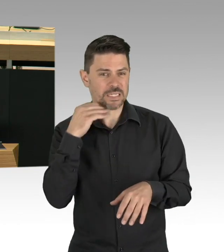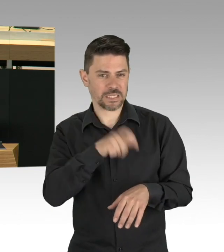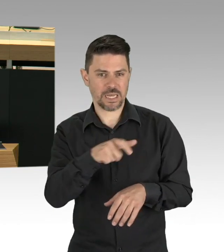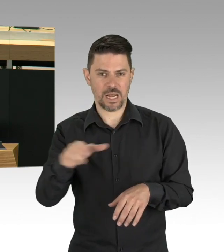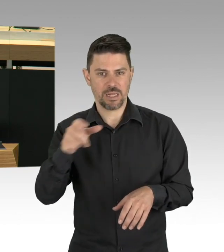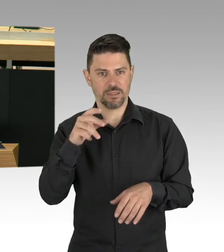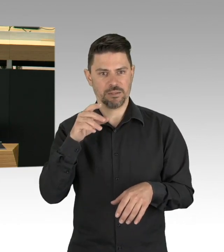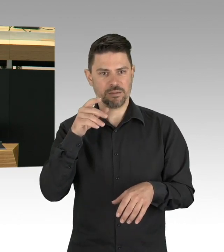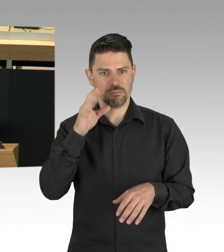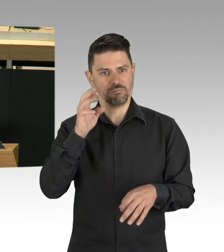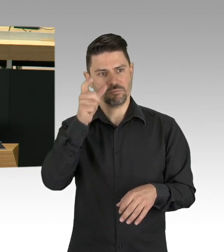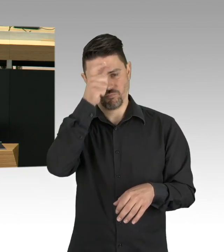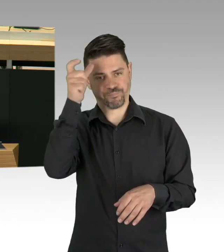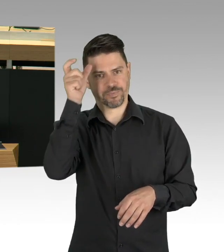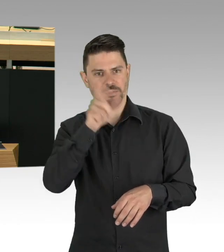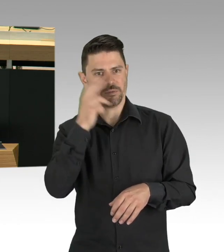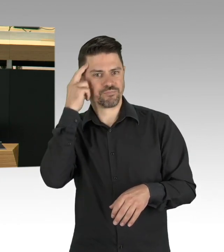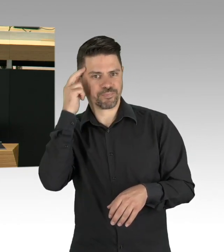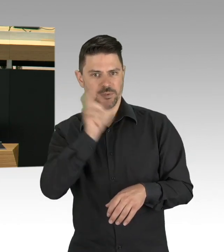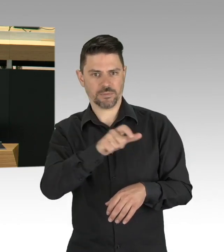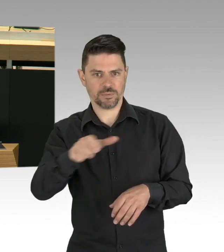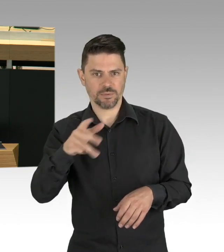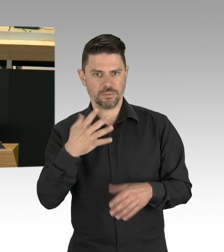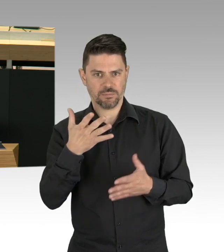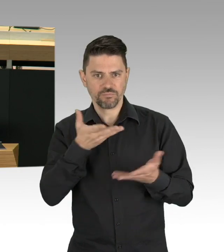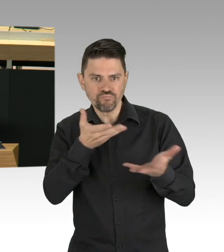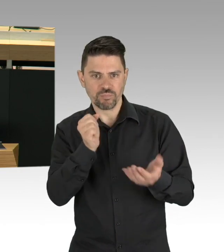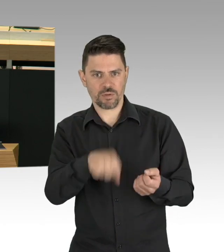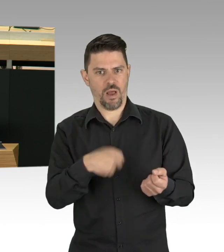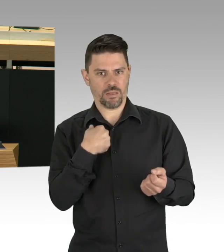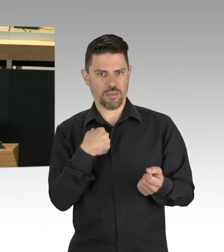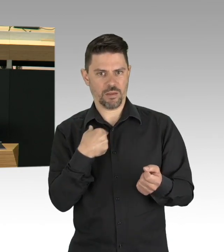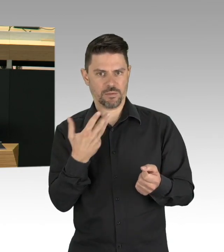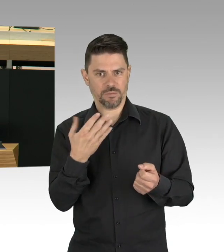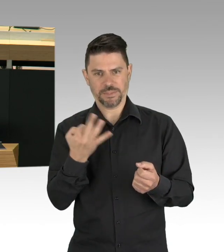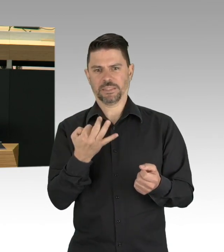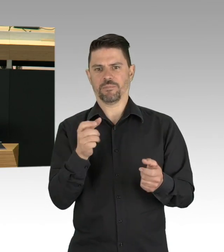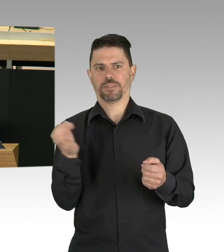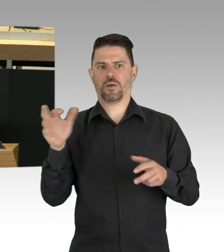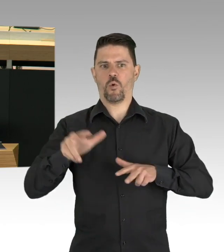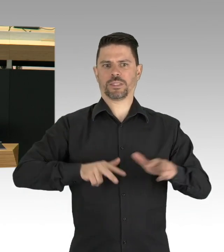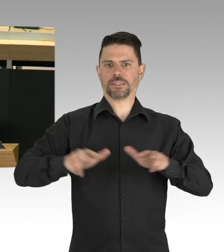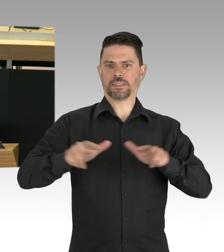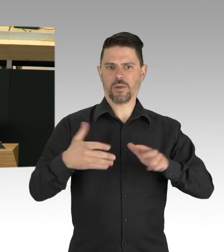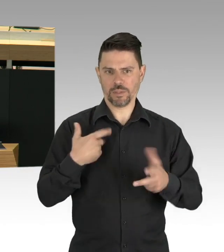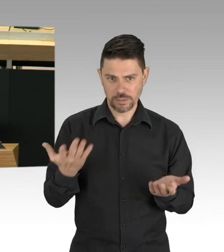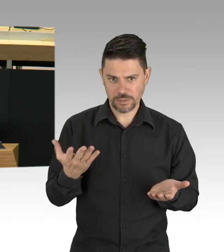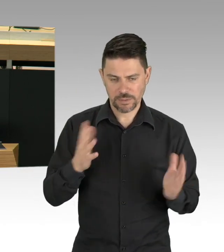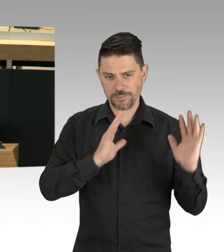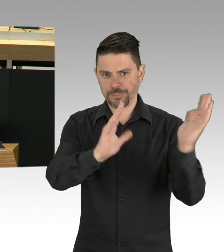eine Anregung. Der Autoverkehr in Berlin ist in den letzten Wochen um die Hälfte zurückgegangen. Radfahren geht auf einmal ohne Stress.